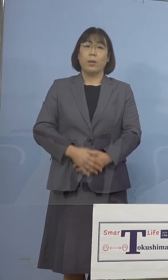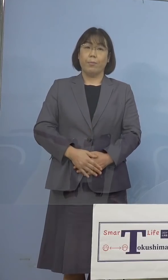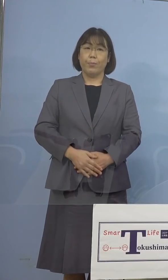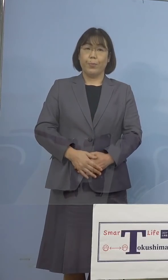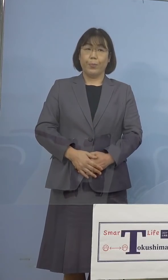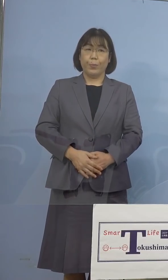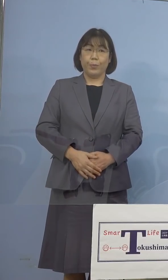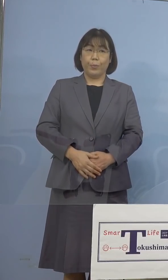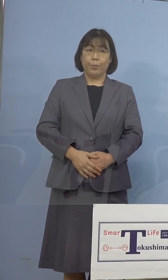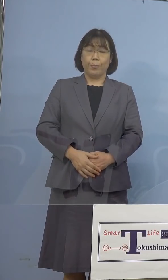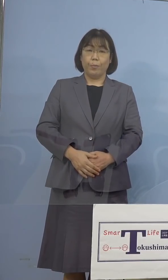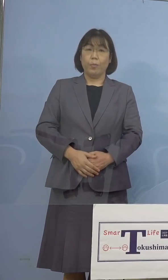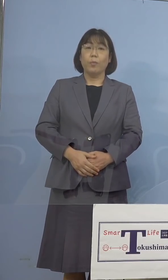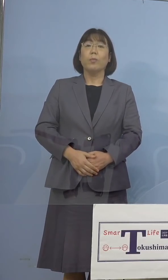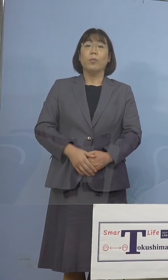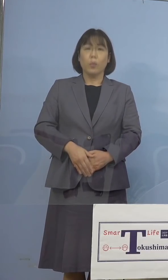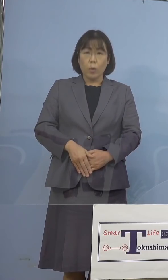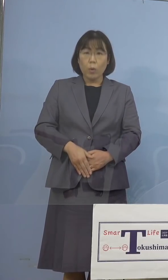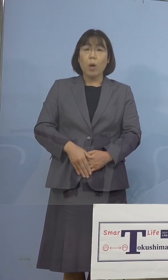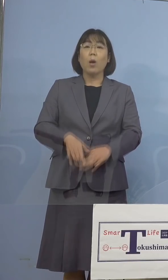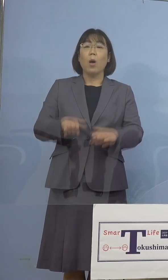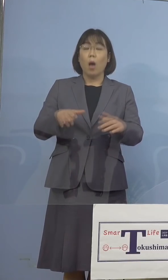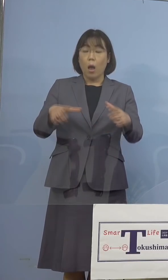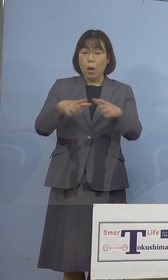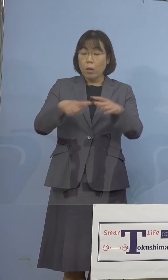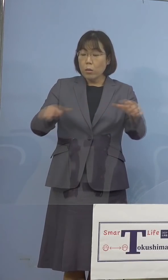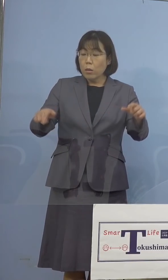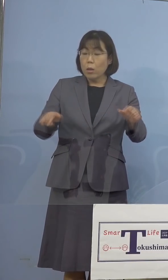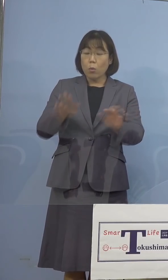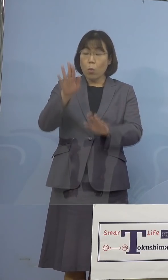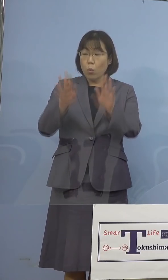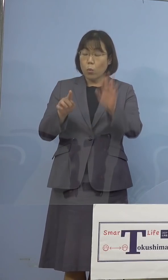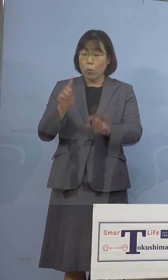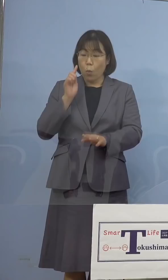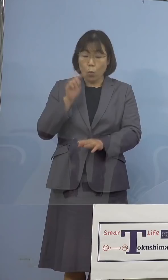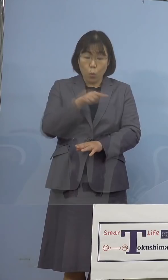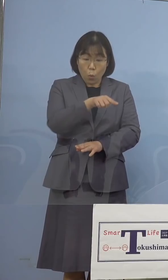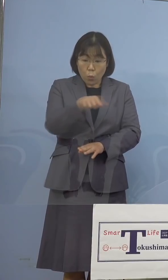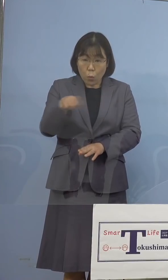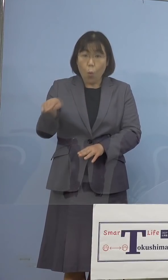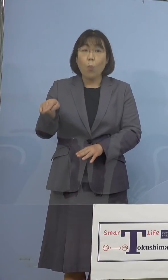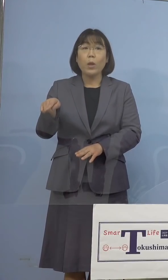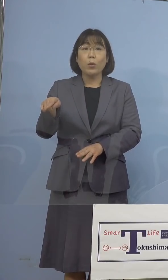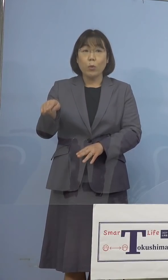といいますのも、全国に目を転じてみますと